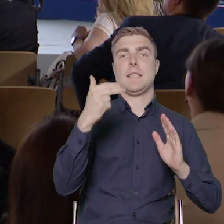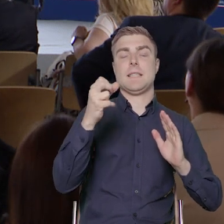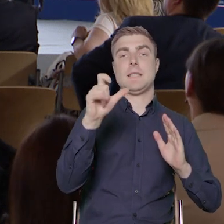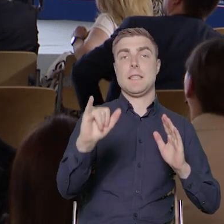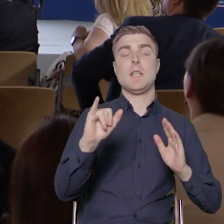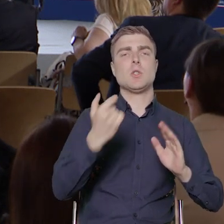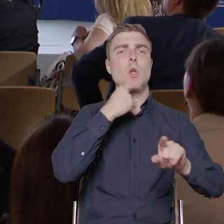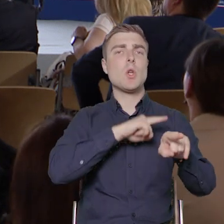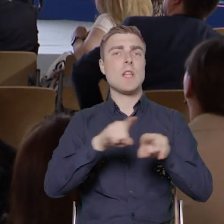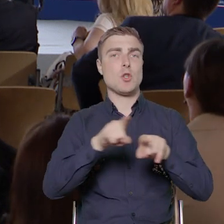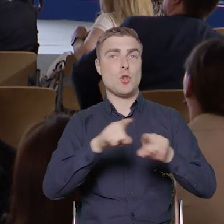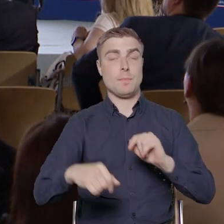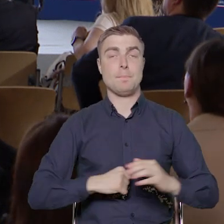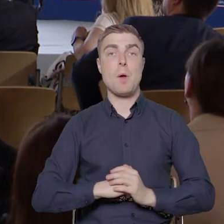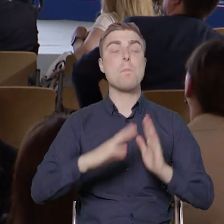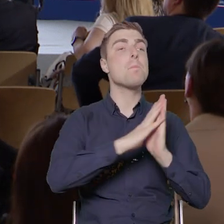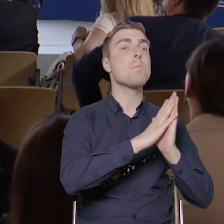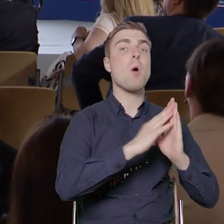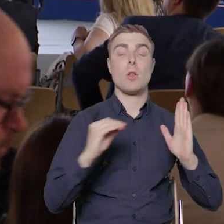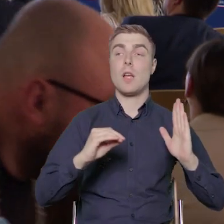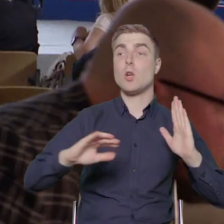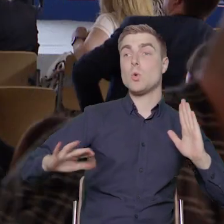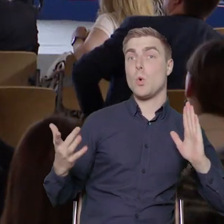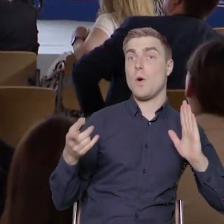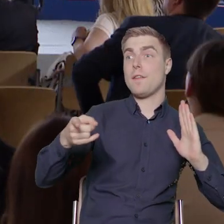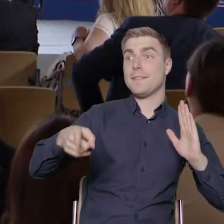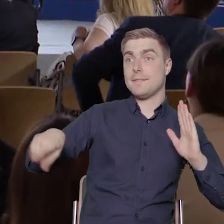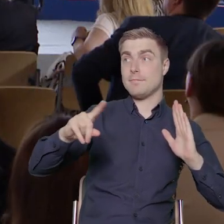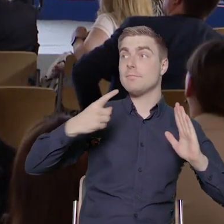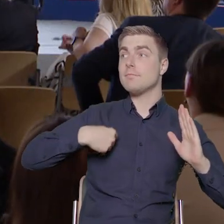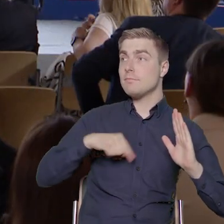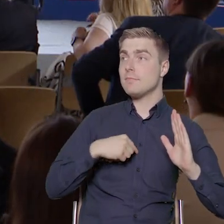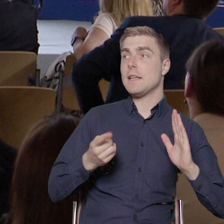oznacza, że podmiot, który wyłonimy do realizowania projektu będzie